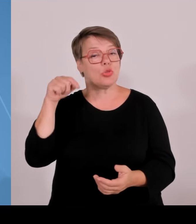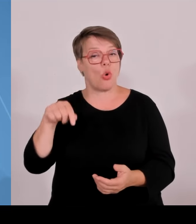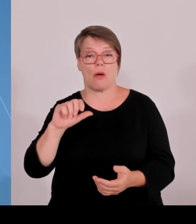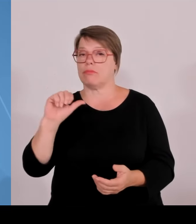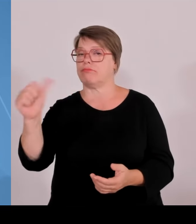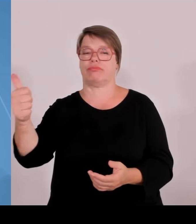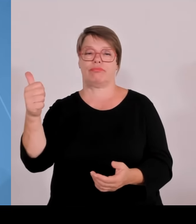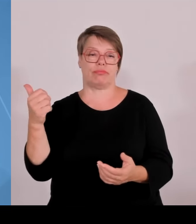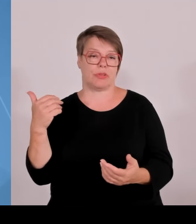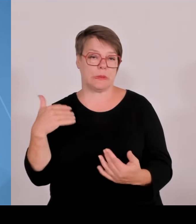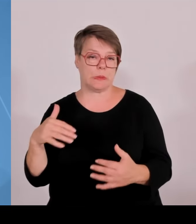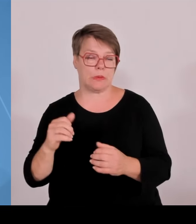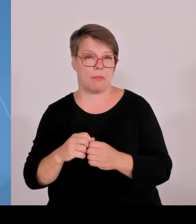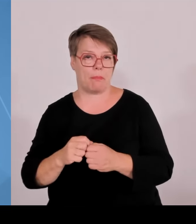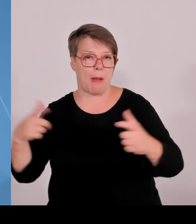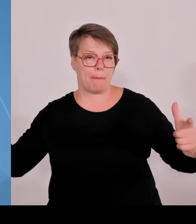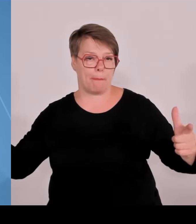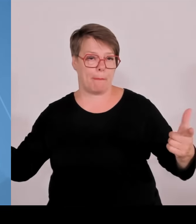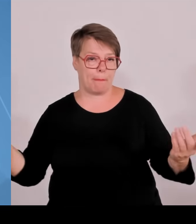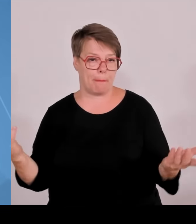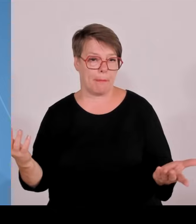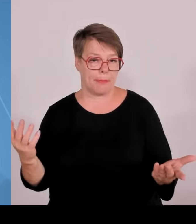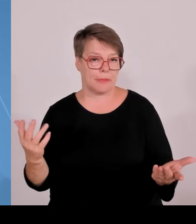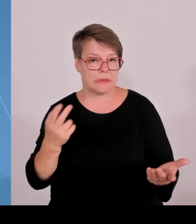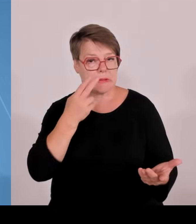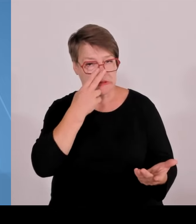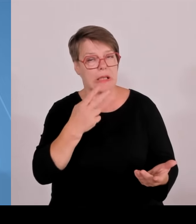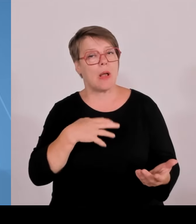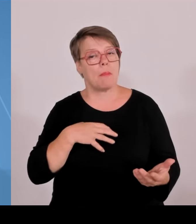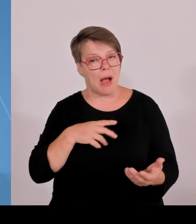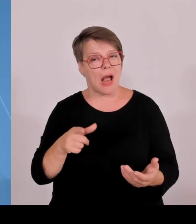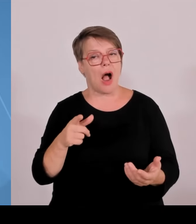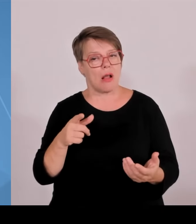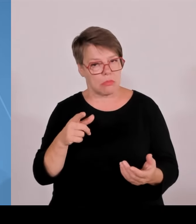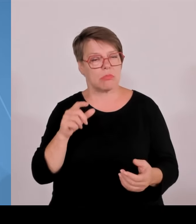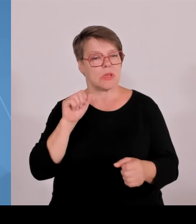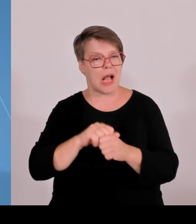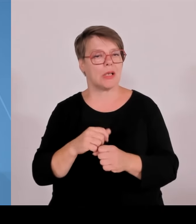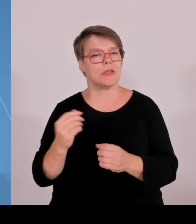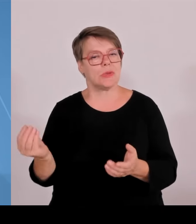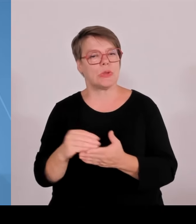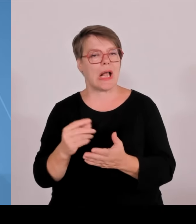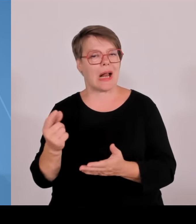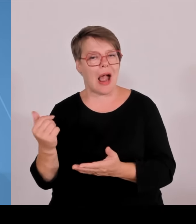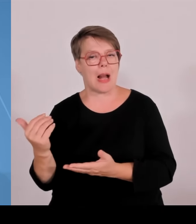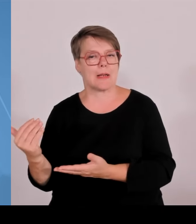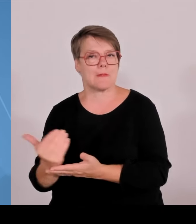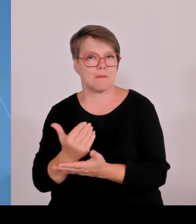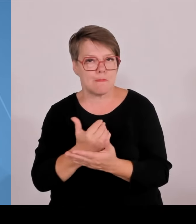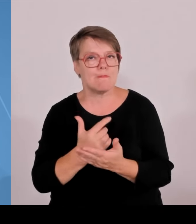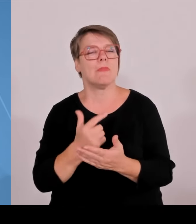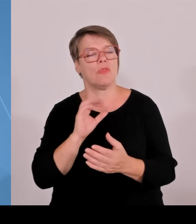aktuell an den Studierendenzahlen. Im Gegensatz zu anderen Ländern, wo es zum Teil deutlich nach unten geht, zeigt in Bayern die Kurve wirklich